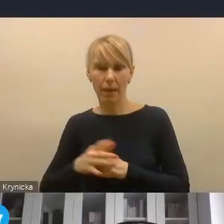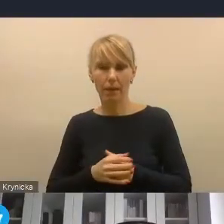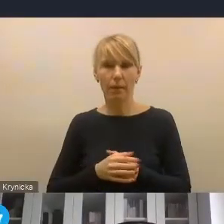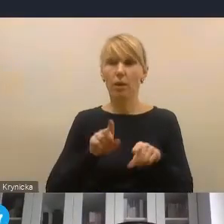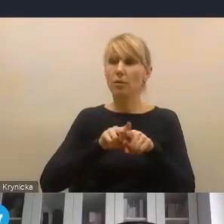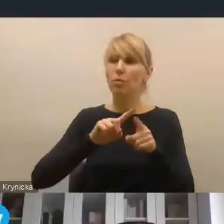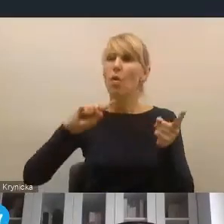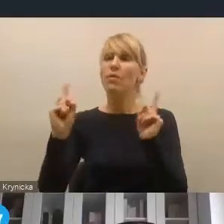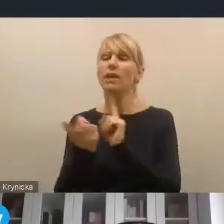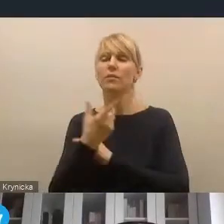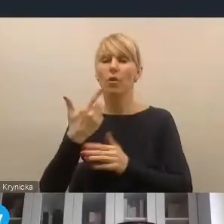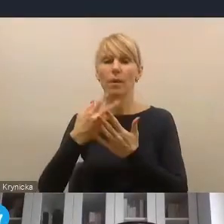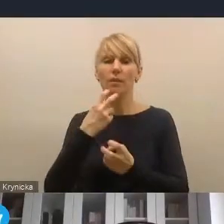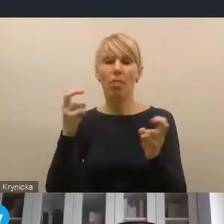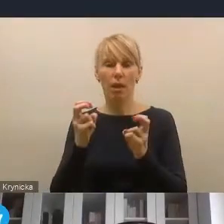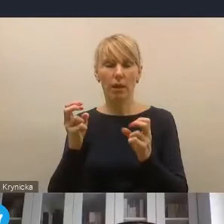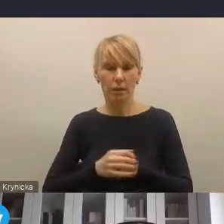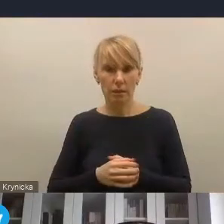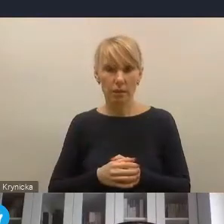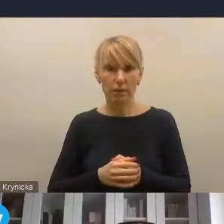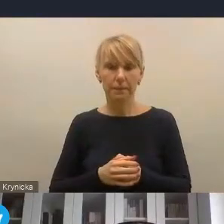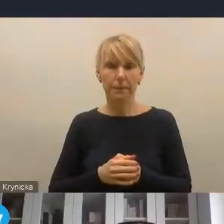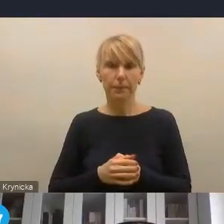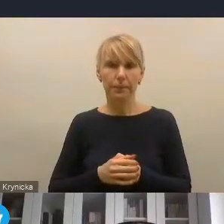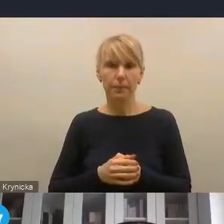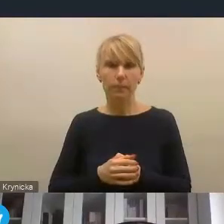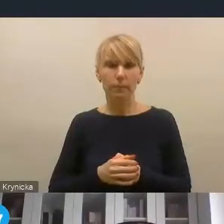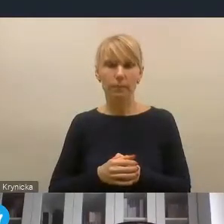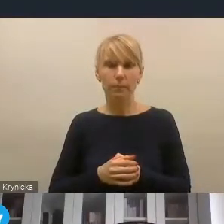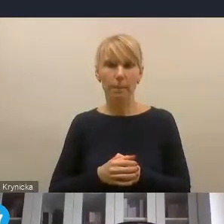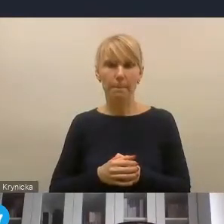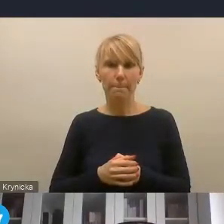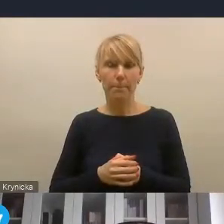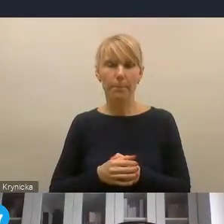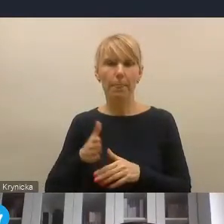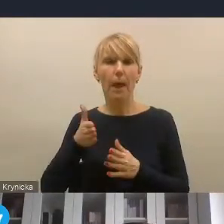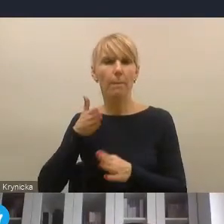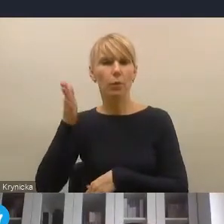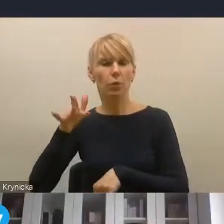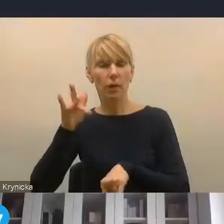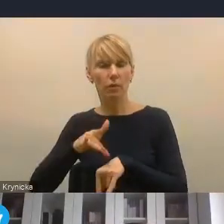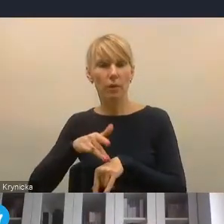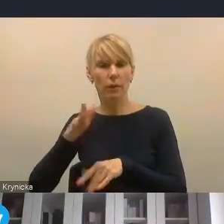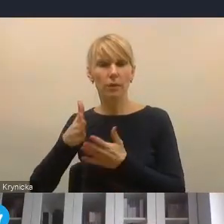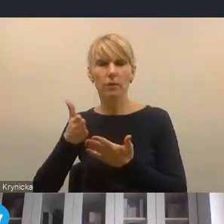myślę, warto, żeby wśród tych głównych wyzwań też wybrzmiał i później w konsekwencji pewne narzędzia czy pewne sposoby,